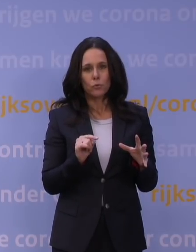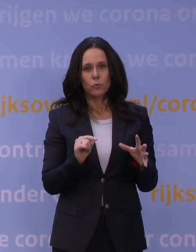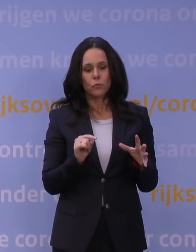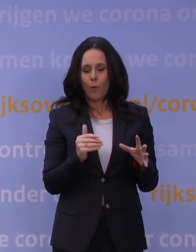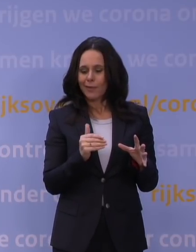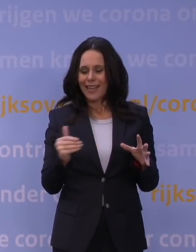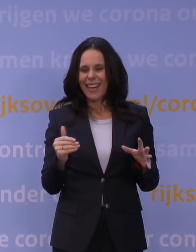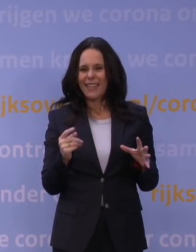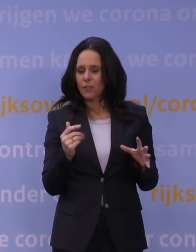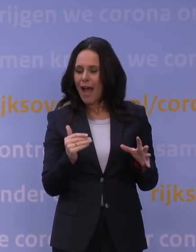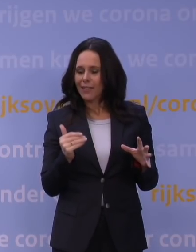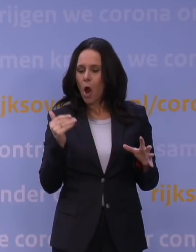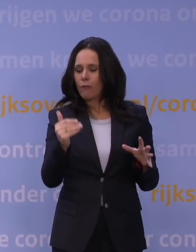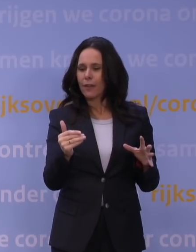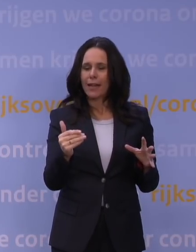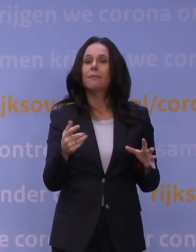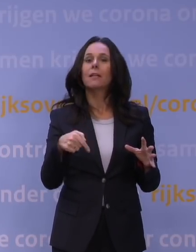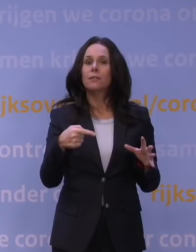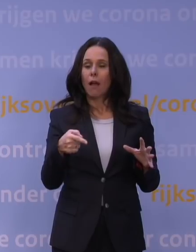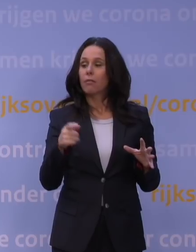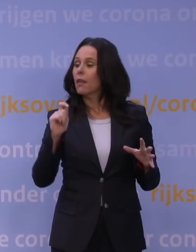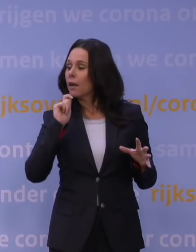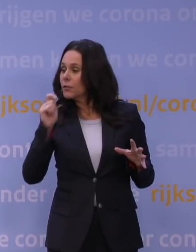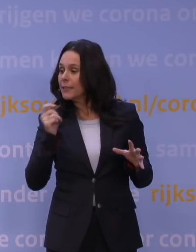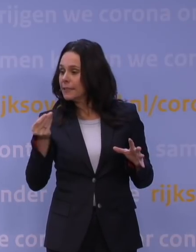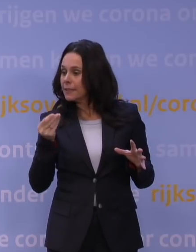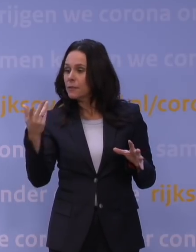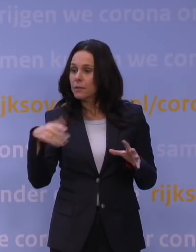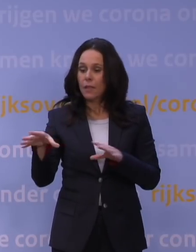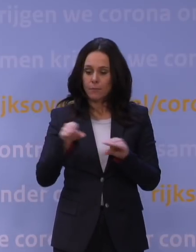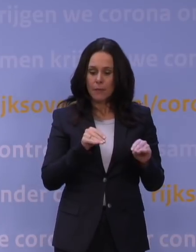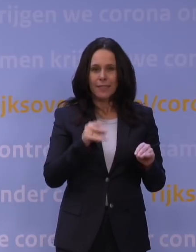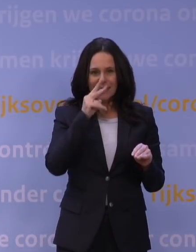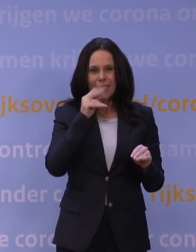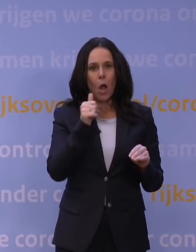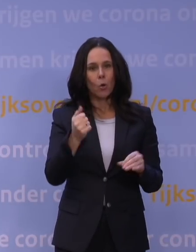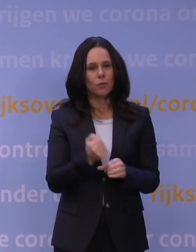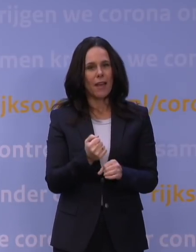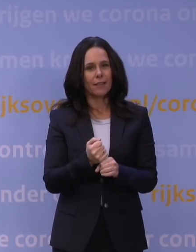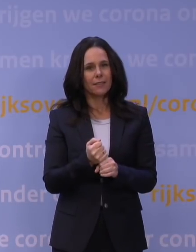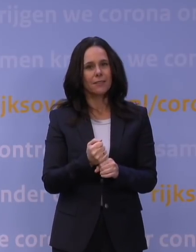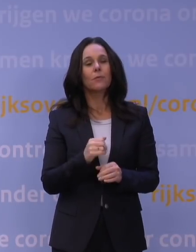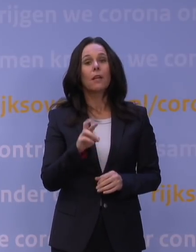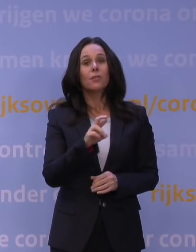hebben we maatregelen genomen op basis van alle advisering. Je ziet ook dat het werkt. Want het rare vandaag is natuurlijk dat Nederland zal zeggen: